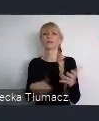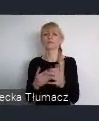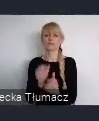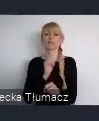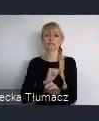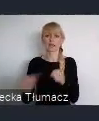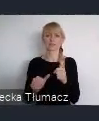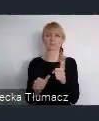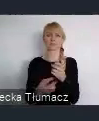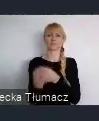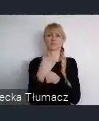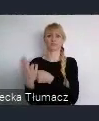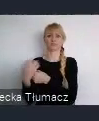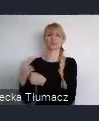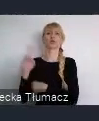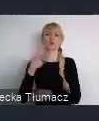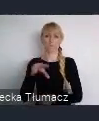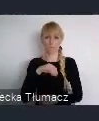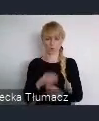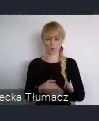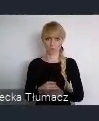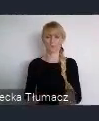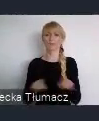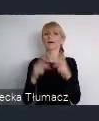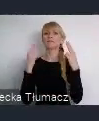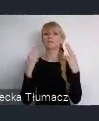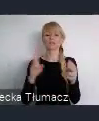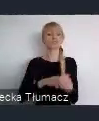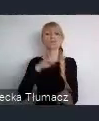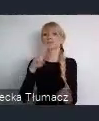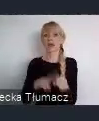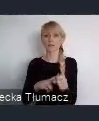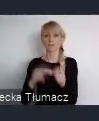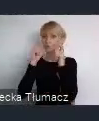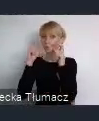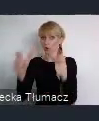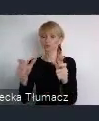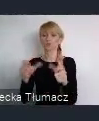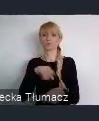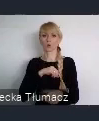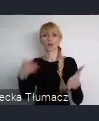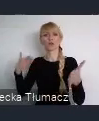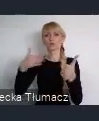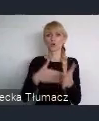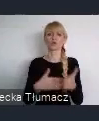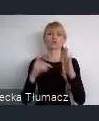Tu szanowni państwo, ważny termin - czas na zgloszenia mają państwo do 7 marca.